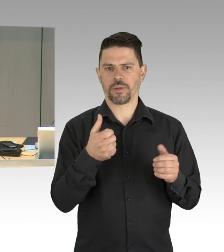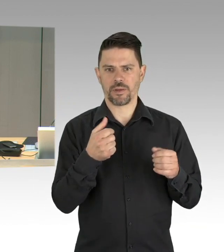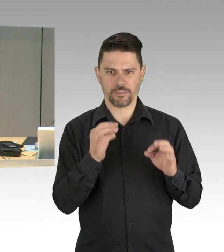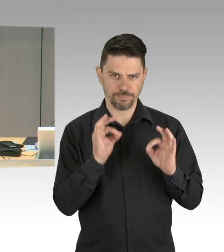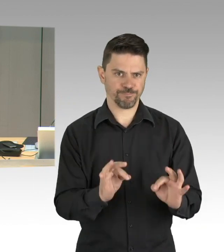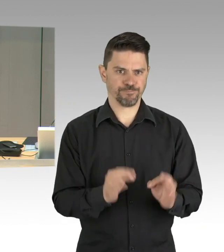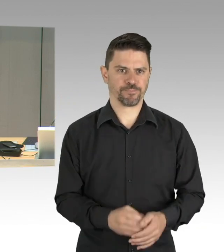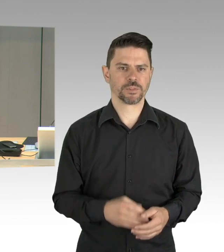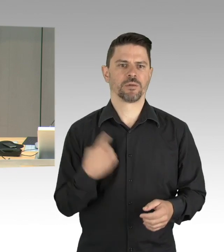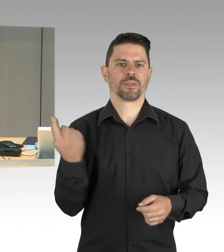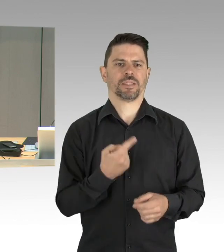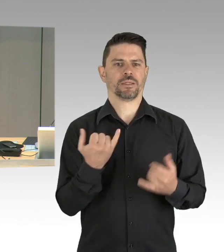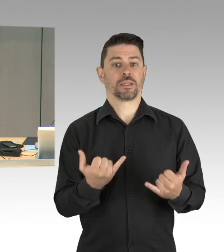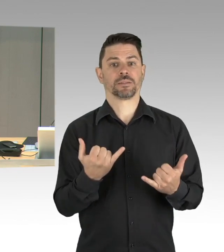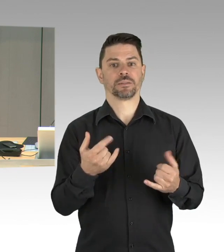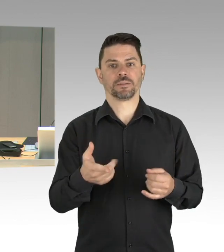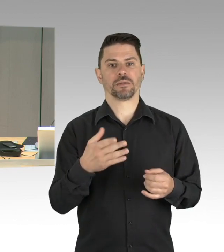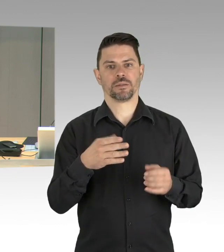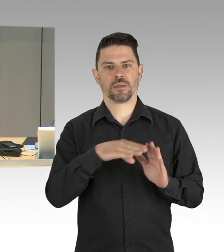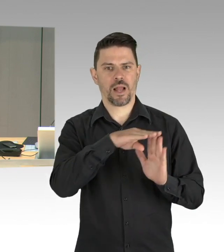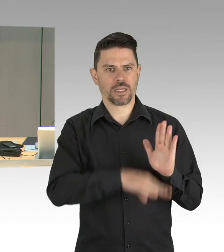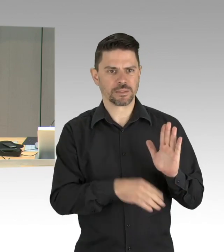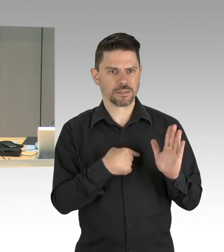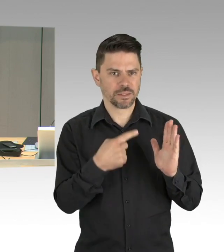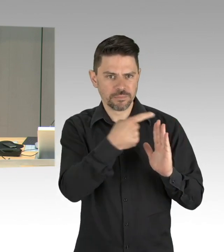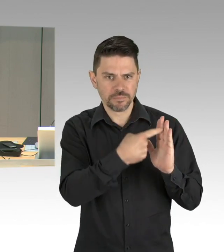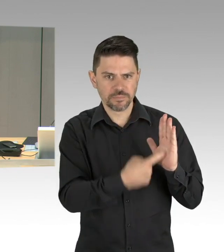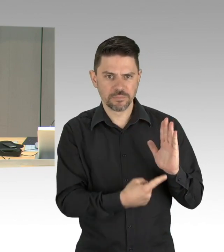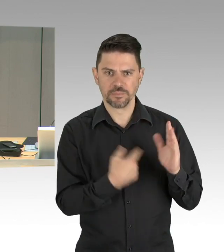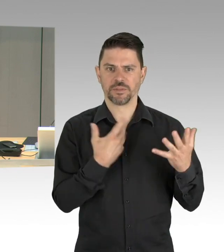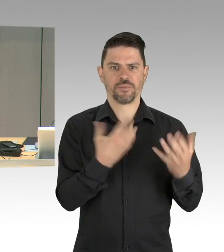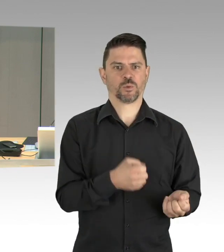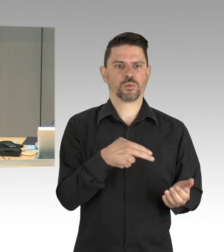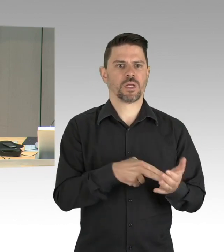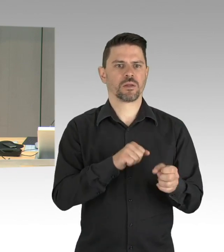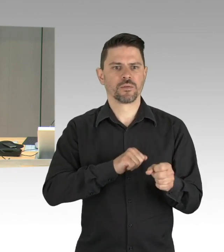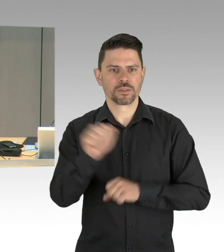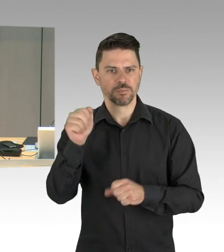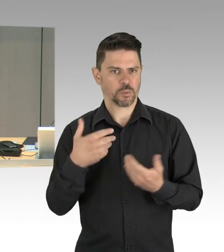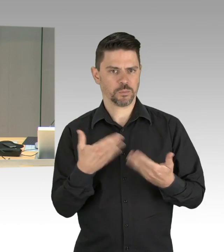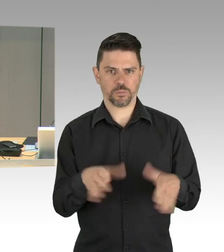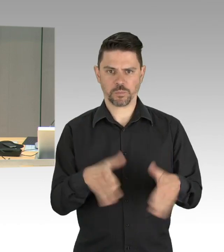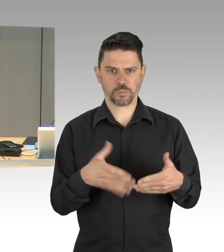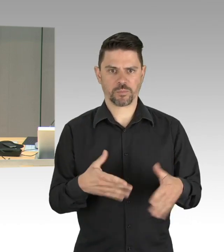Und Frau Senatorin Pop muss sich aus kurzfristig aus gesundheitlichen Gründen